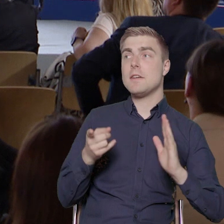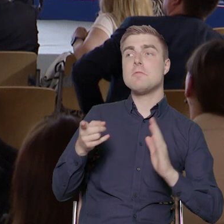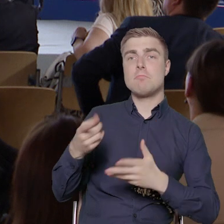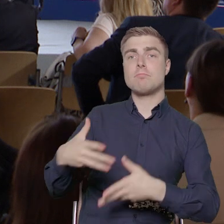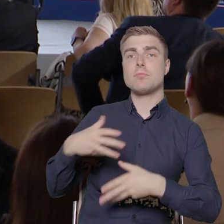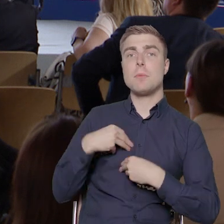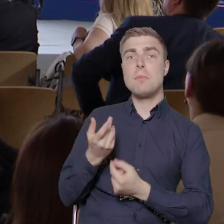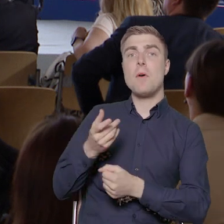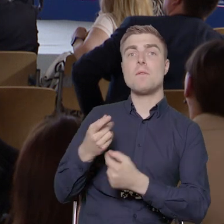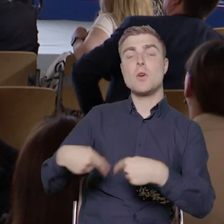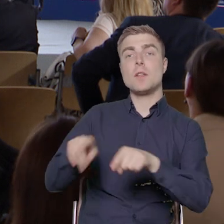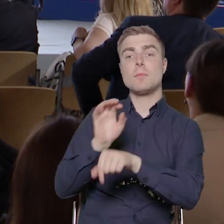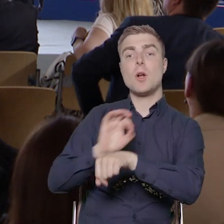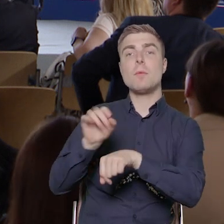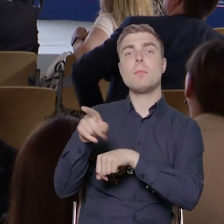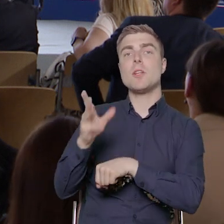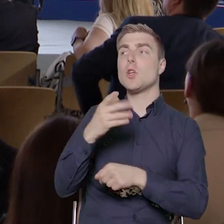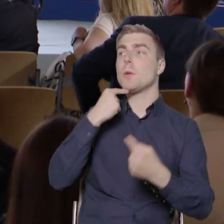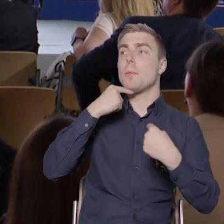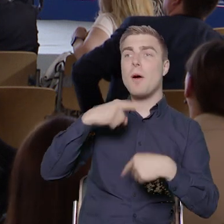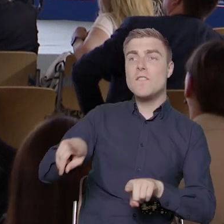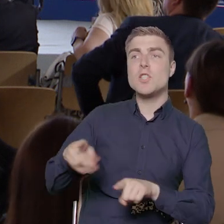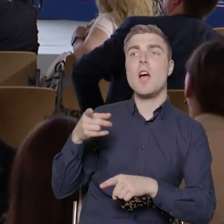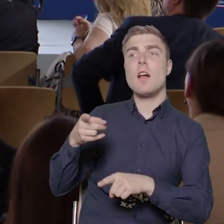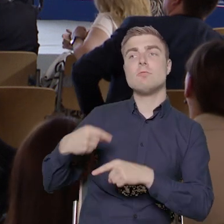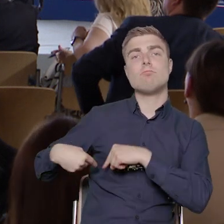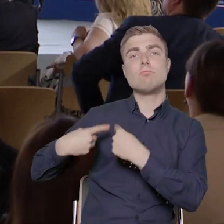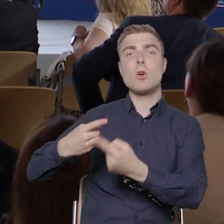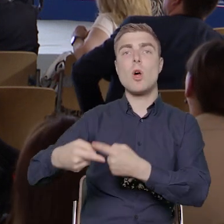od początku do końca odpowiedzialny za cały proces realizacji projektu.